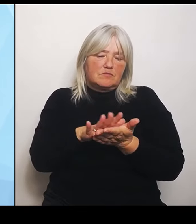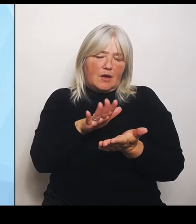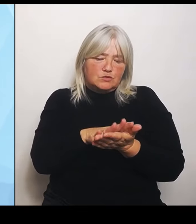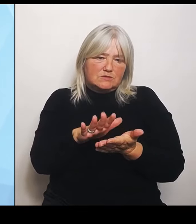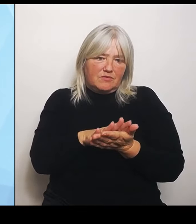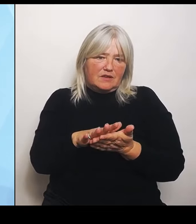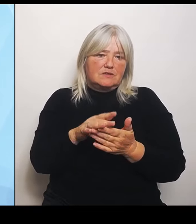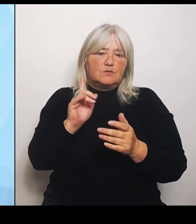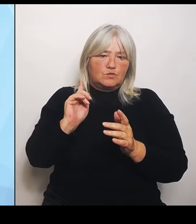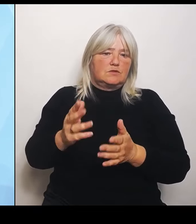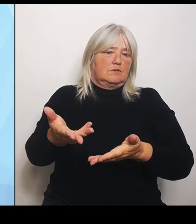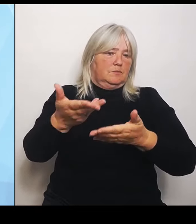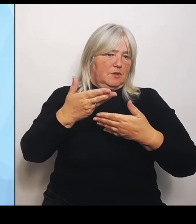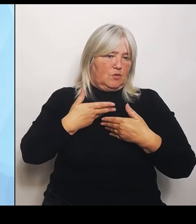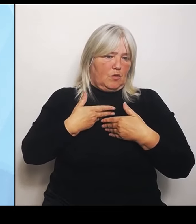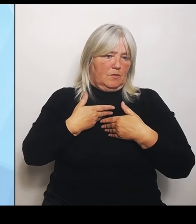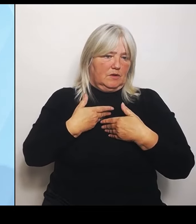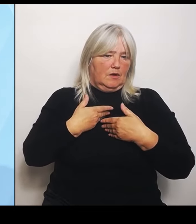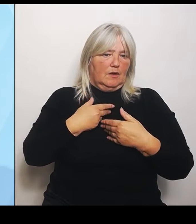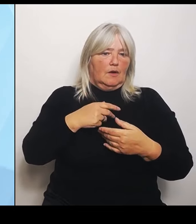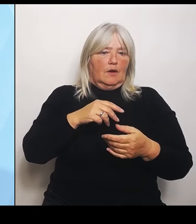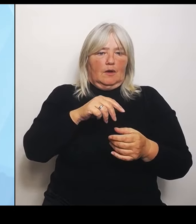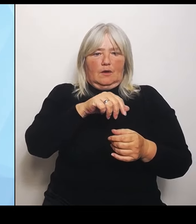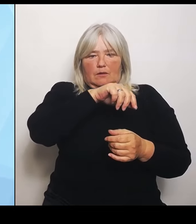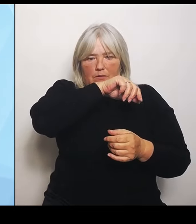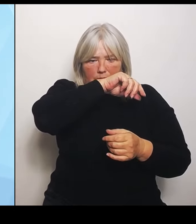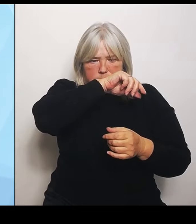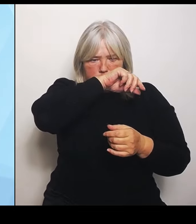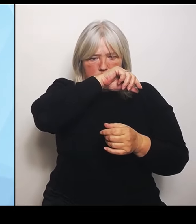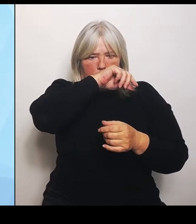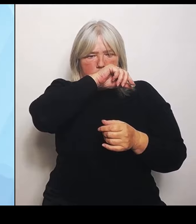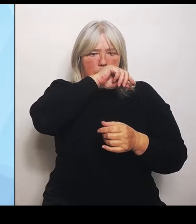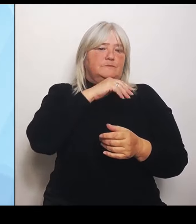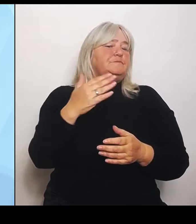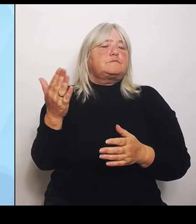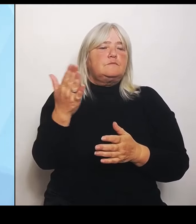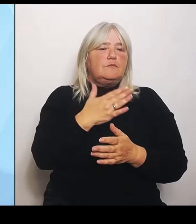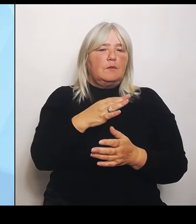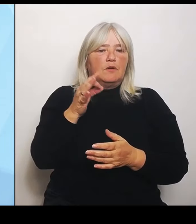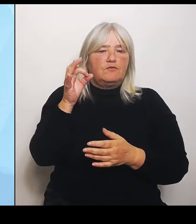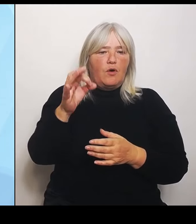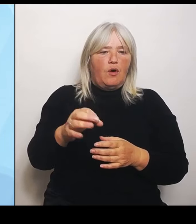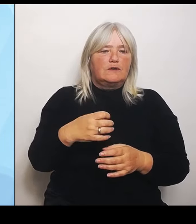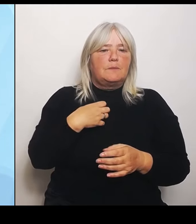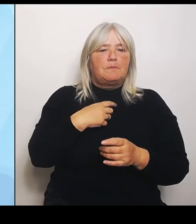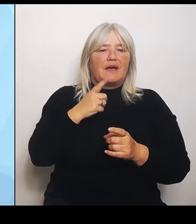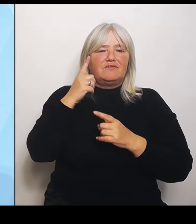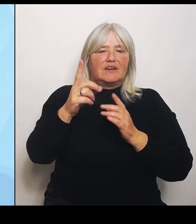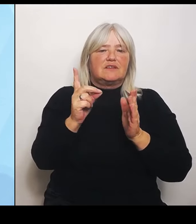mit dieser großen bayernweiten Datengrundlage und mit den kleinen Regionalgutachten sich nicht schon zu überlegen, in welche Richtung kann es